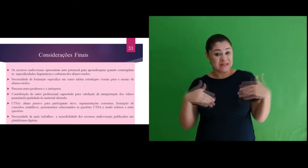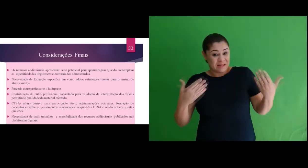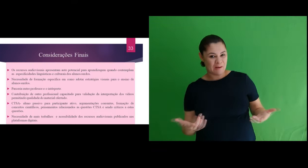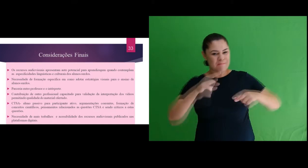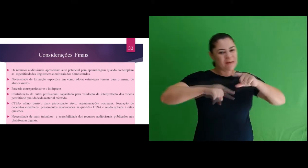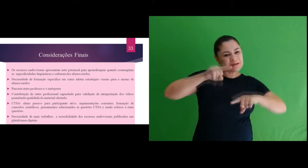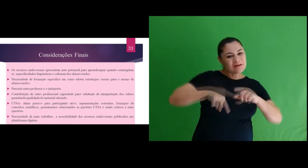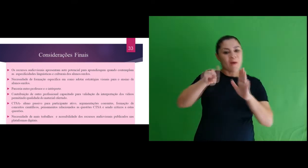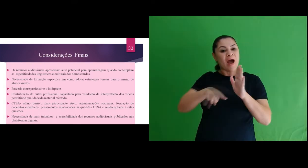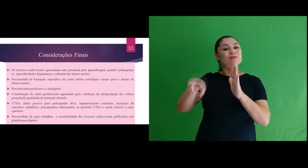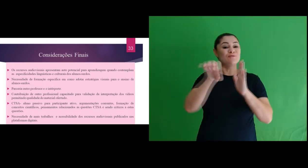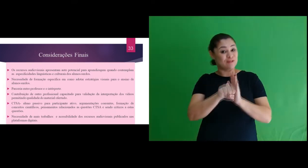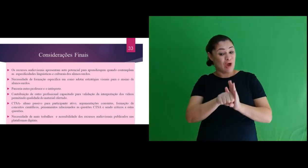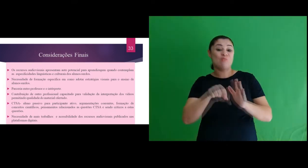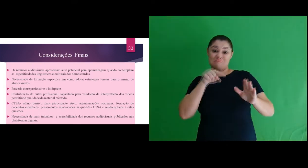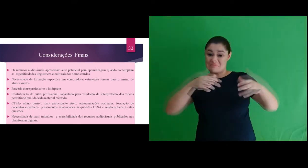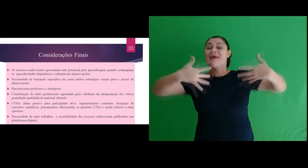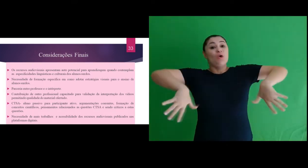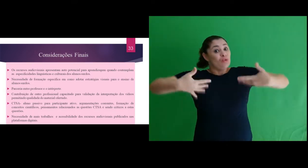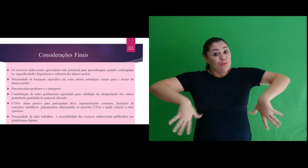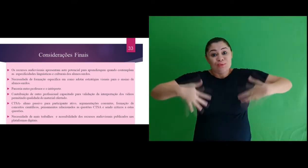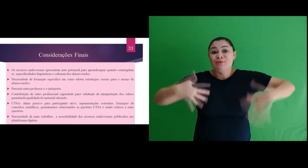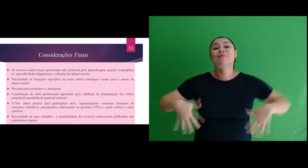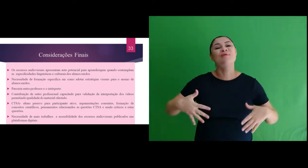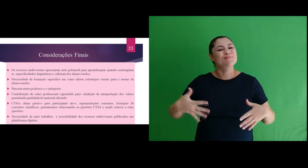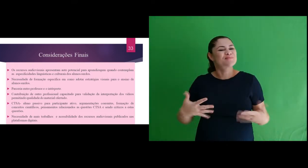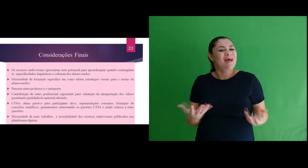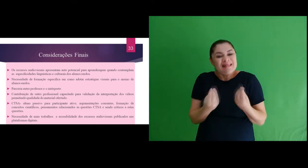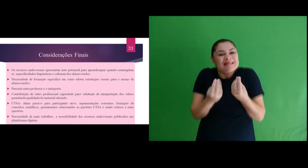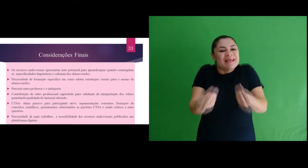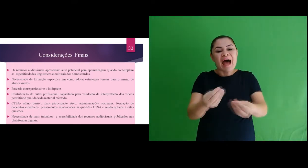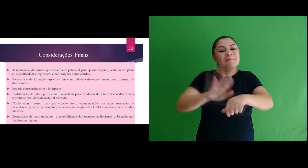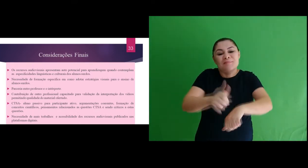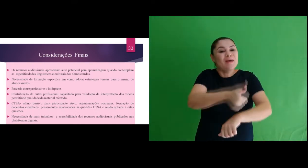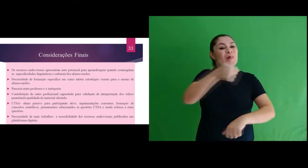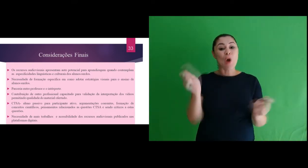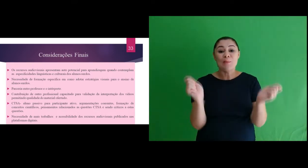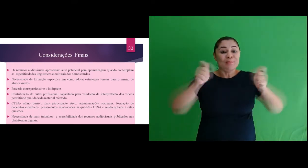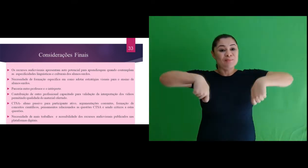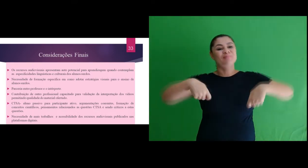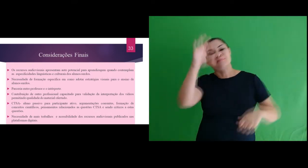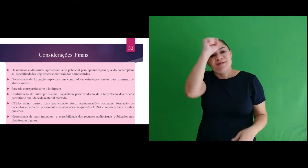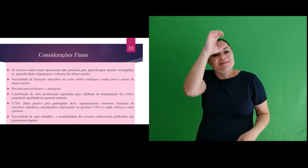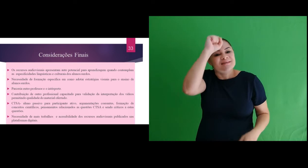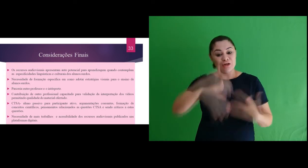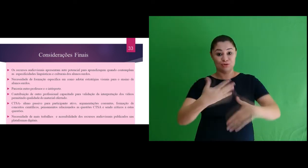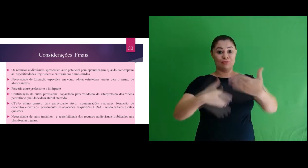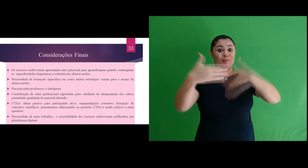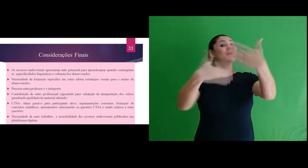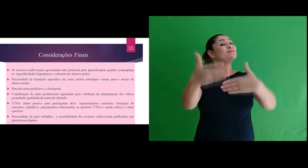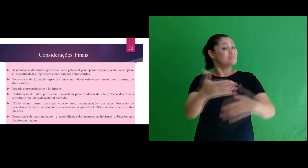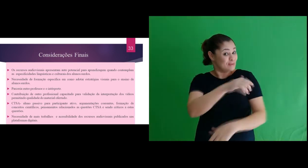Assim consideramos que os recursos audiovisuais apresentam auto potencial para aprendizagem